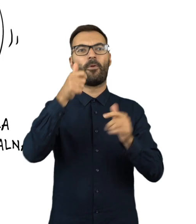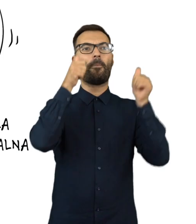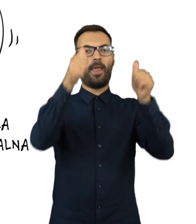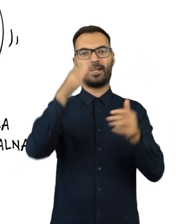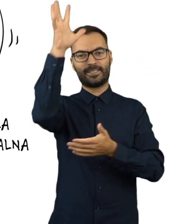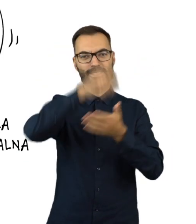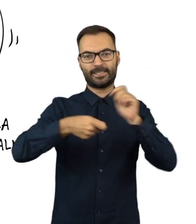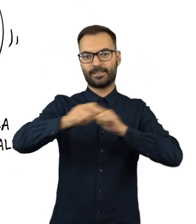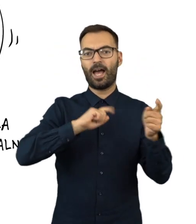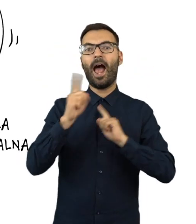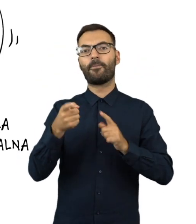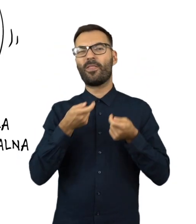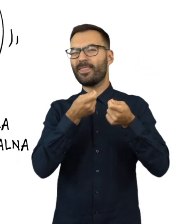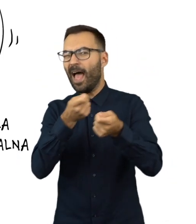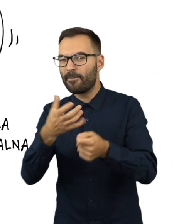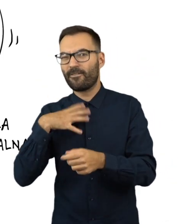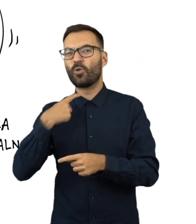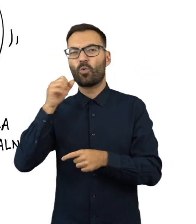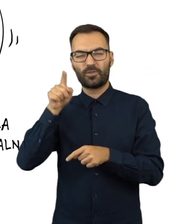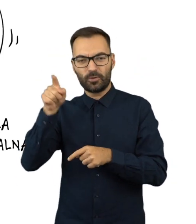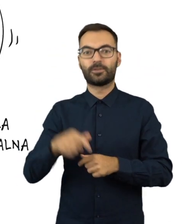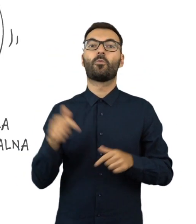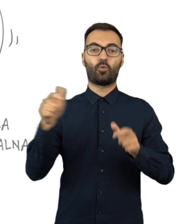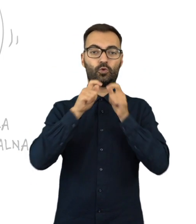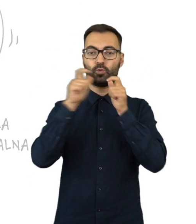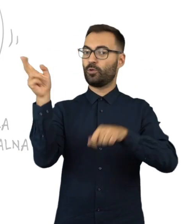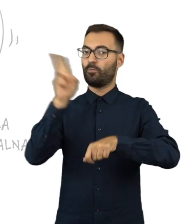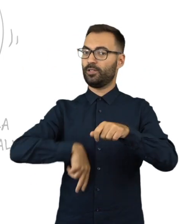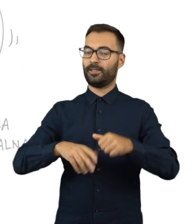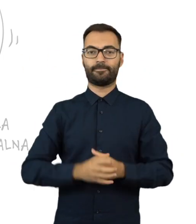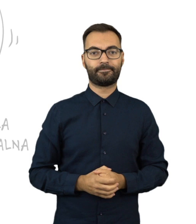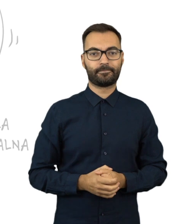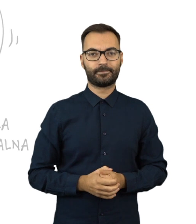albo prowadzi agitację wyborczą lub kampanię referendalną, zgłoś to policji.